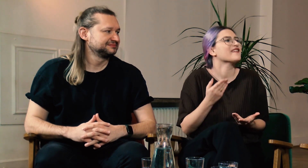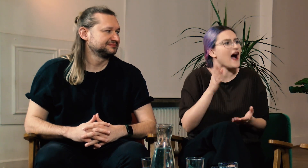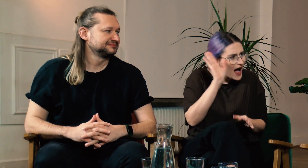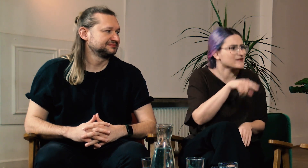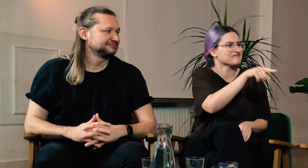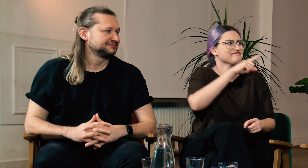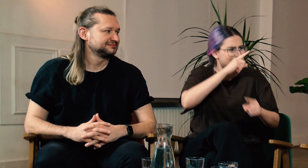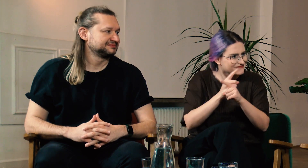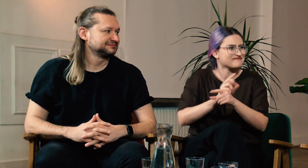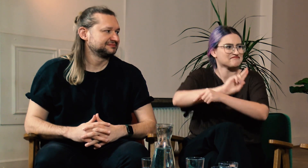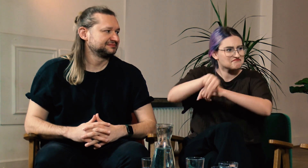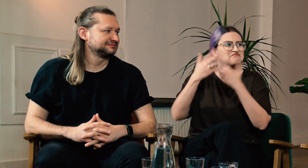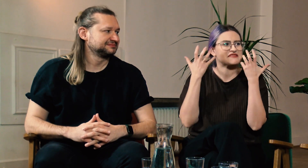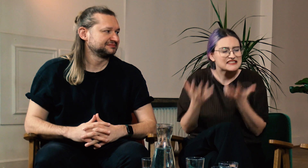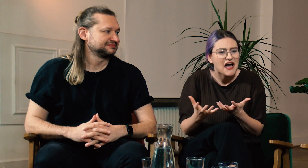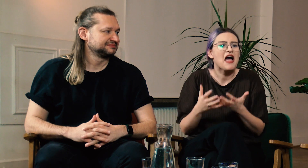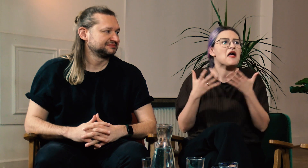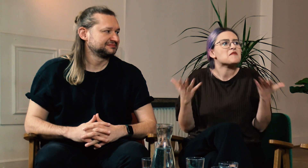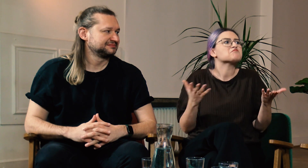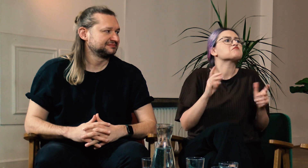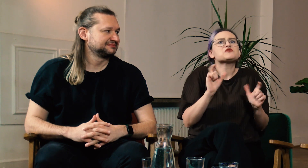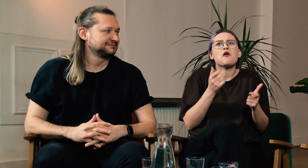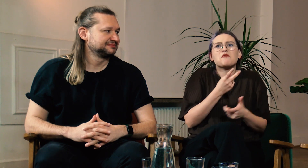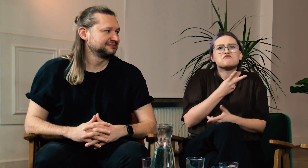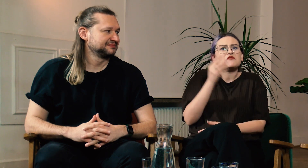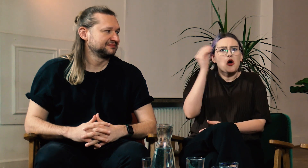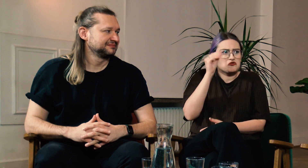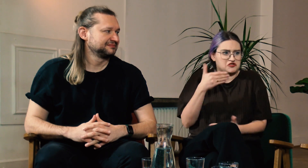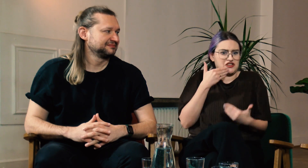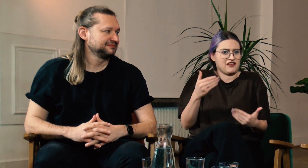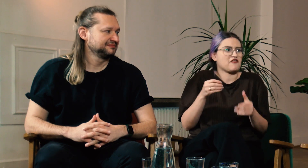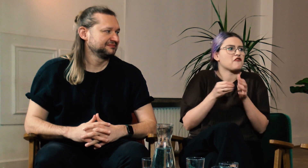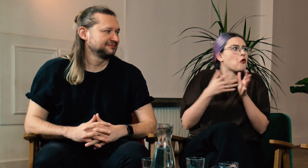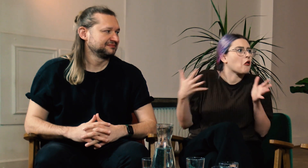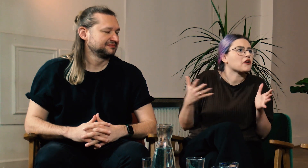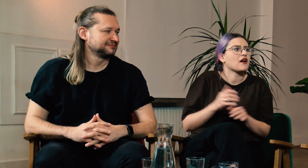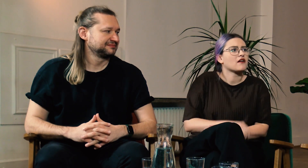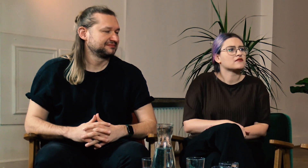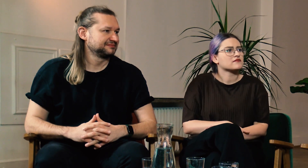Ty Marcinie również zdecydowałeś się na te studia. Czego nauczyliście się dzięki FPJM?